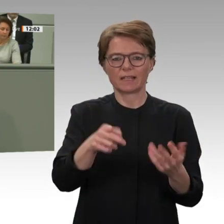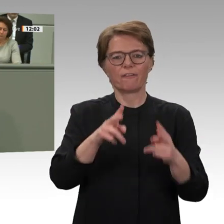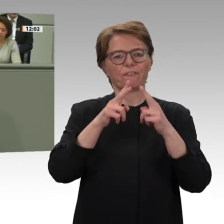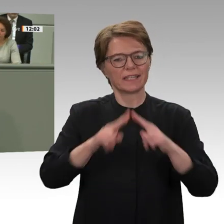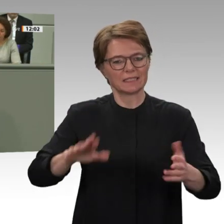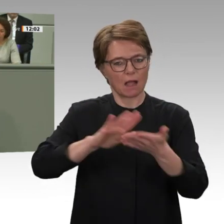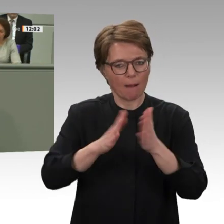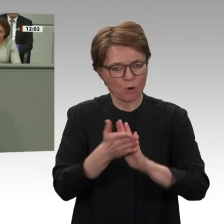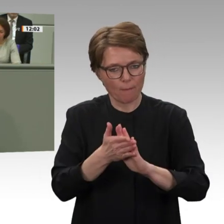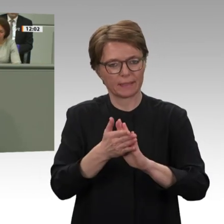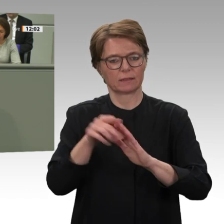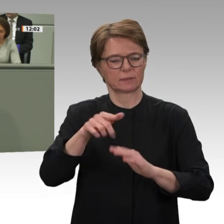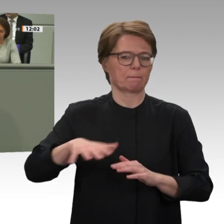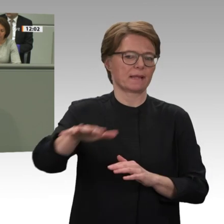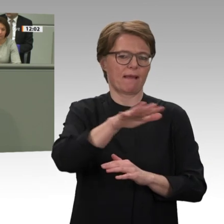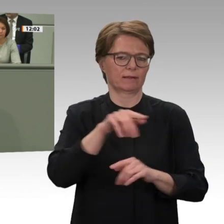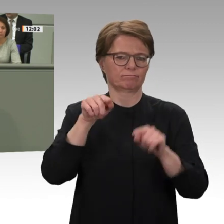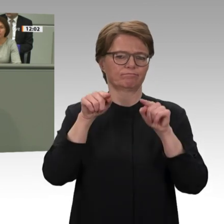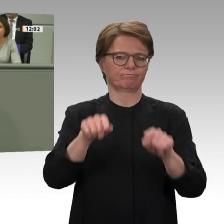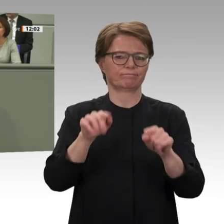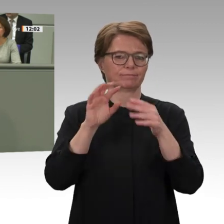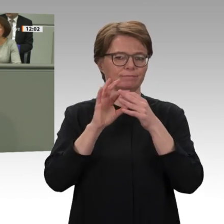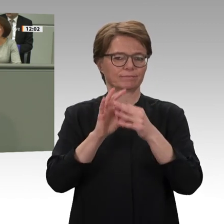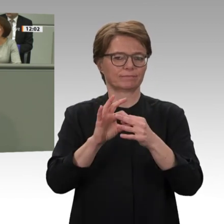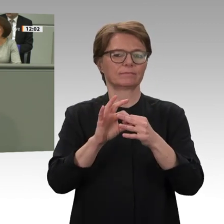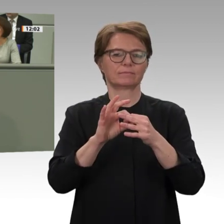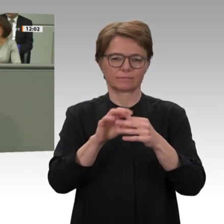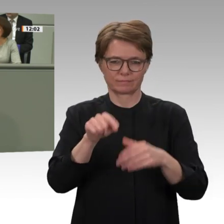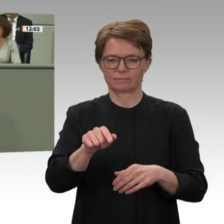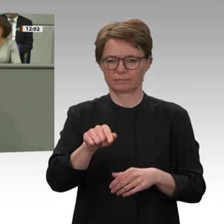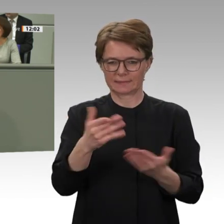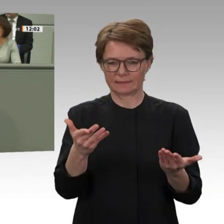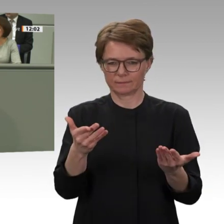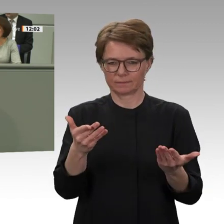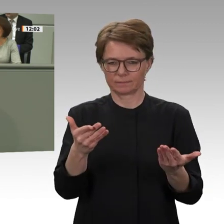politische Engagement der Vereinten Nationen im Sudan sichergestellt und gestärkt werden,